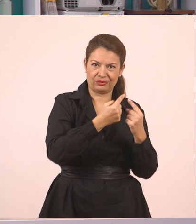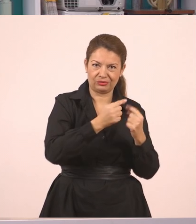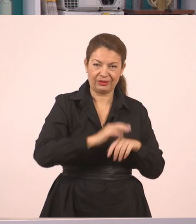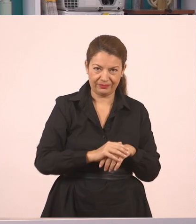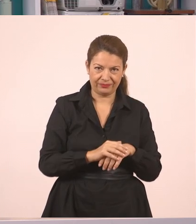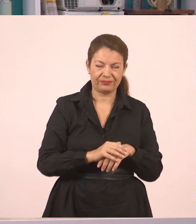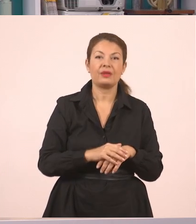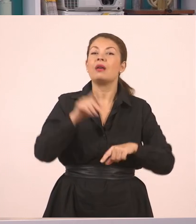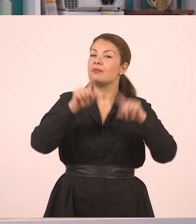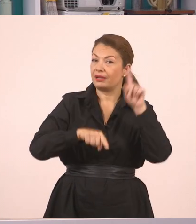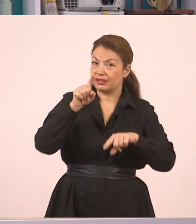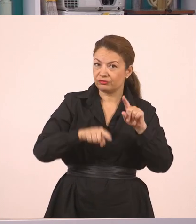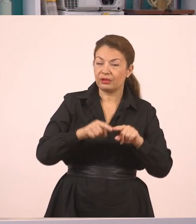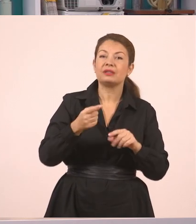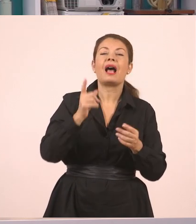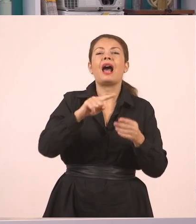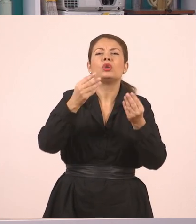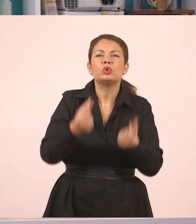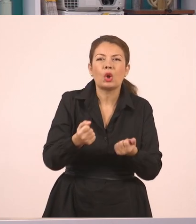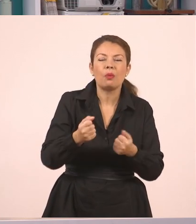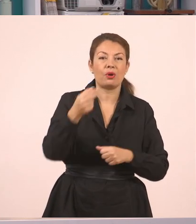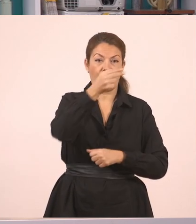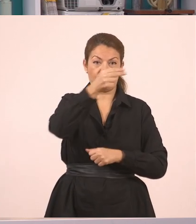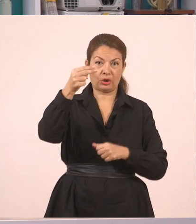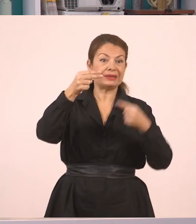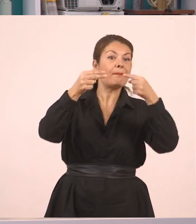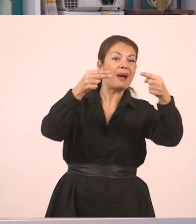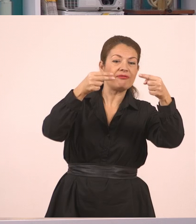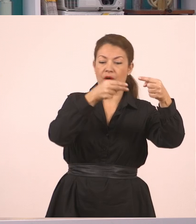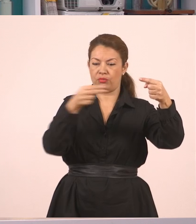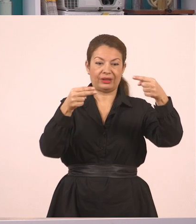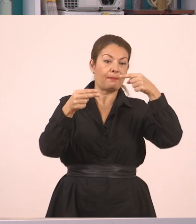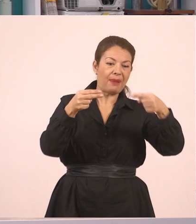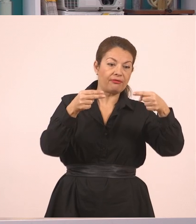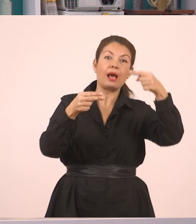θα θυμάστε ότι κάπου θα υπάρχουν τα εισαγωγικά...